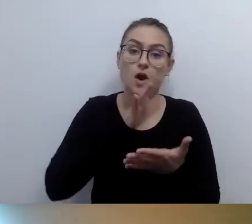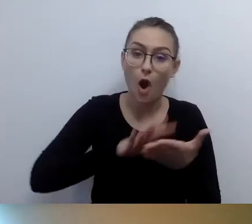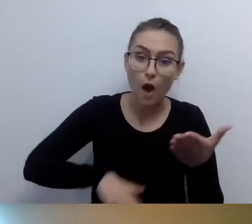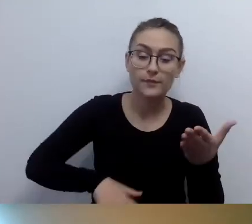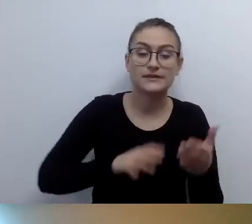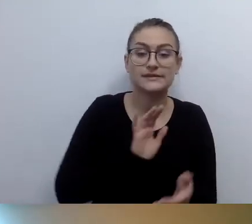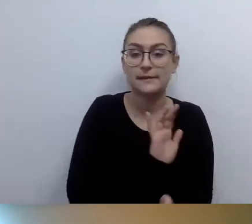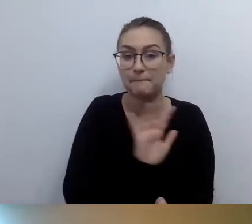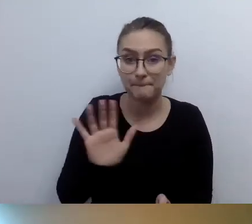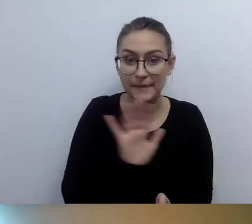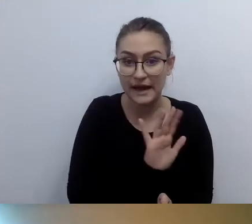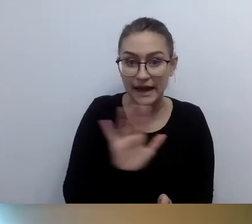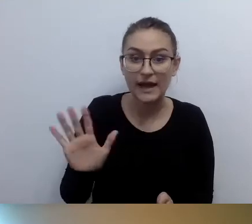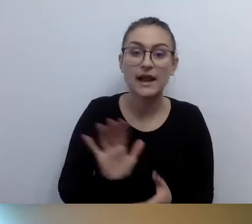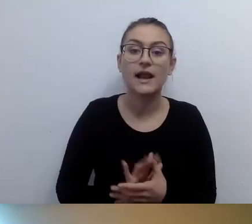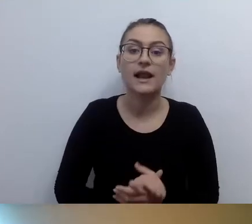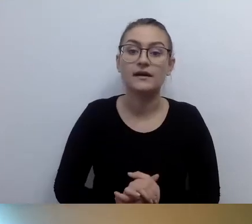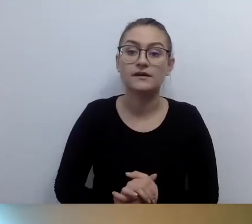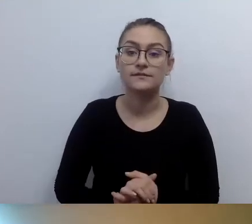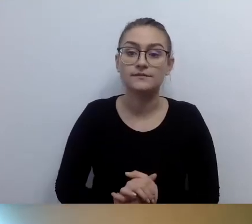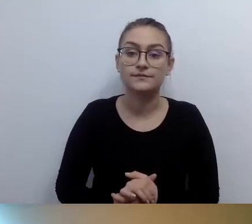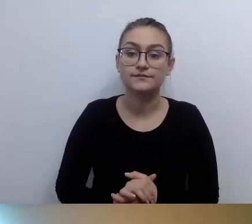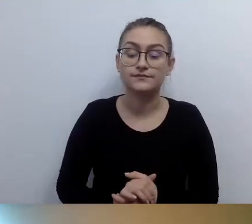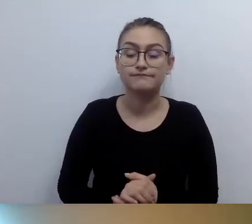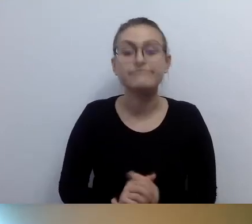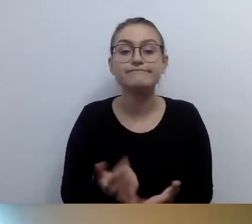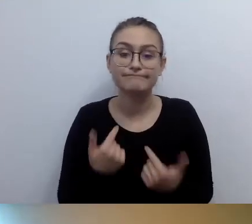Moim zdaniem - choć ustawodawca tego nie precyzuje,